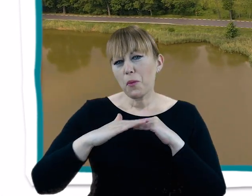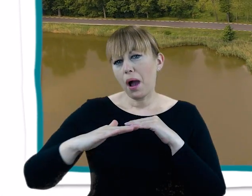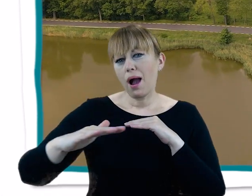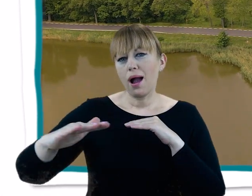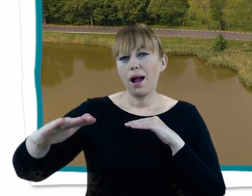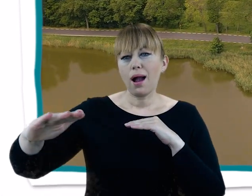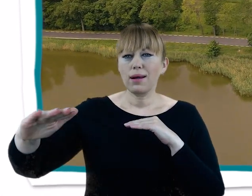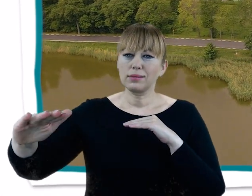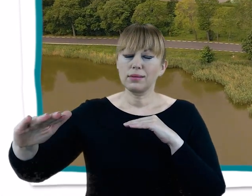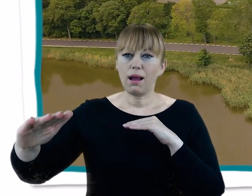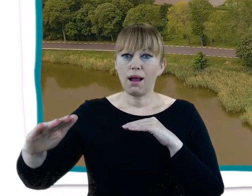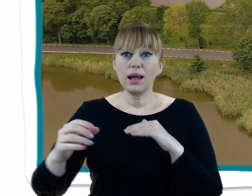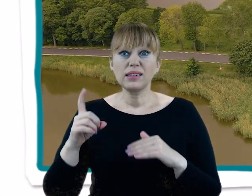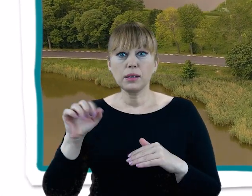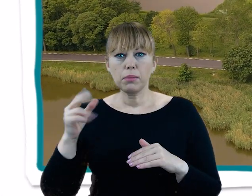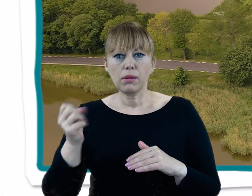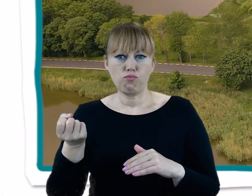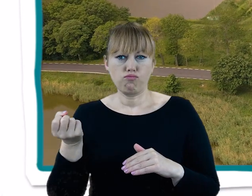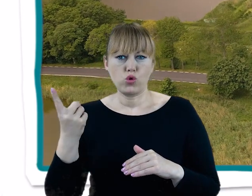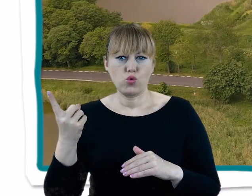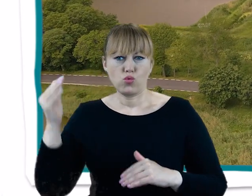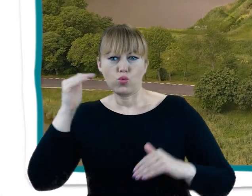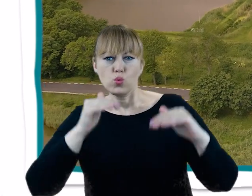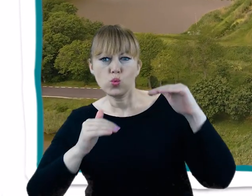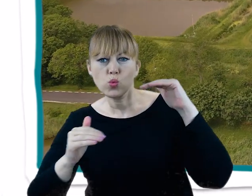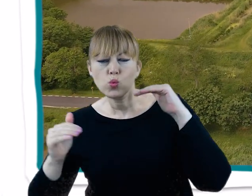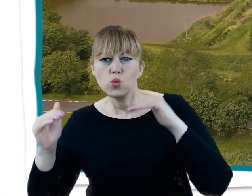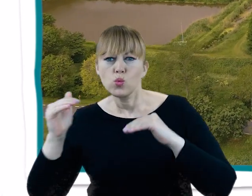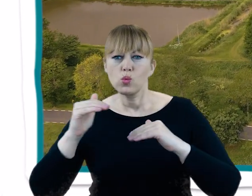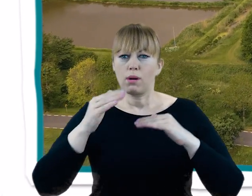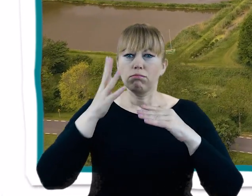Stosunkowo głęboko wcięta Dolina Cybiny wyraźnie na tle tego pejzażu się wyróżnia.